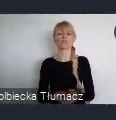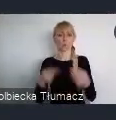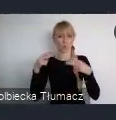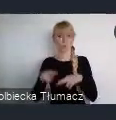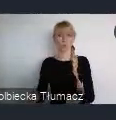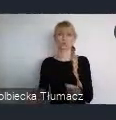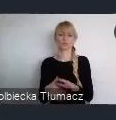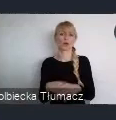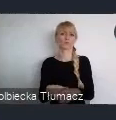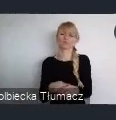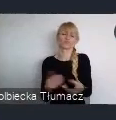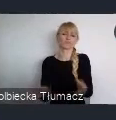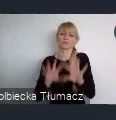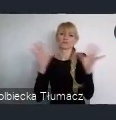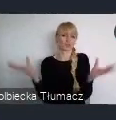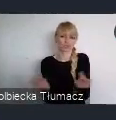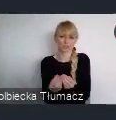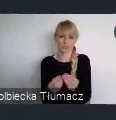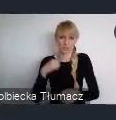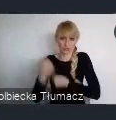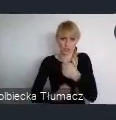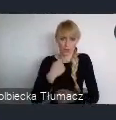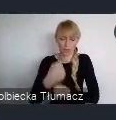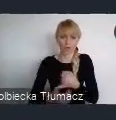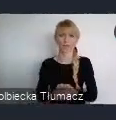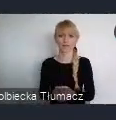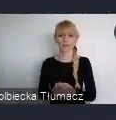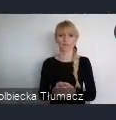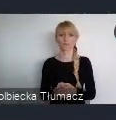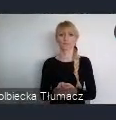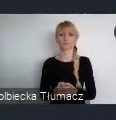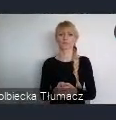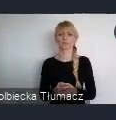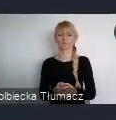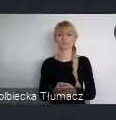które odbędą się, przed tym wielkim miejskim świętem,